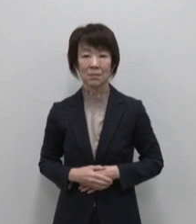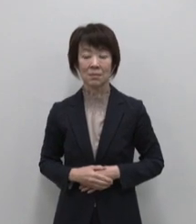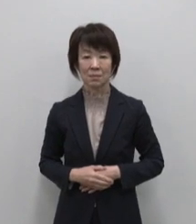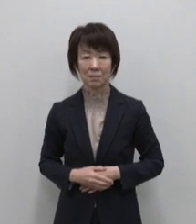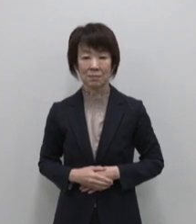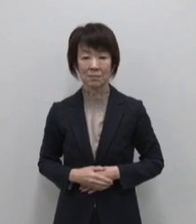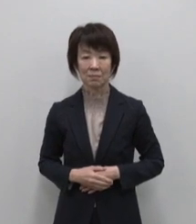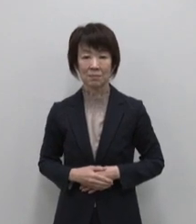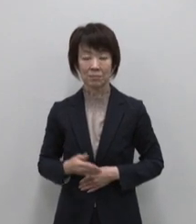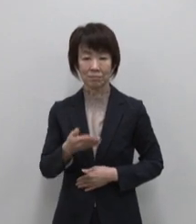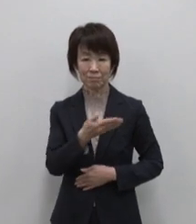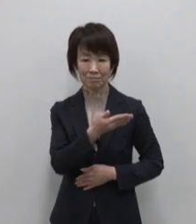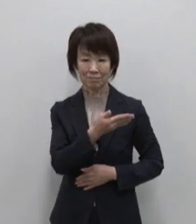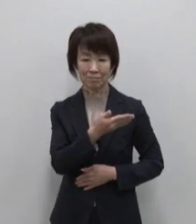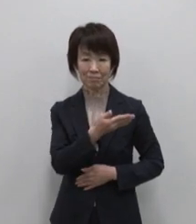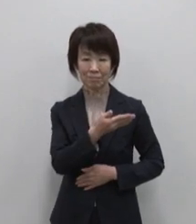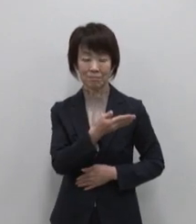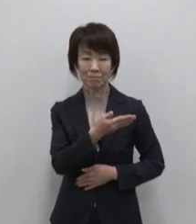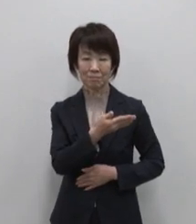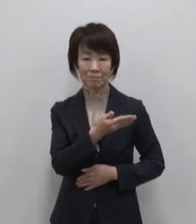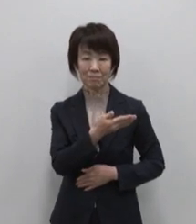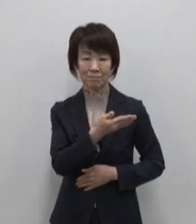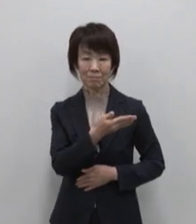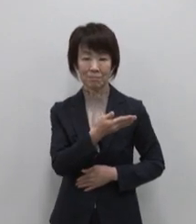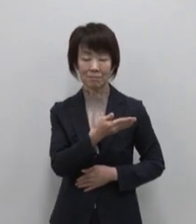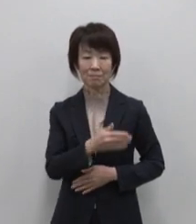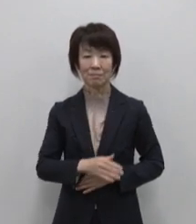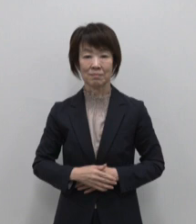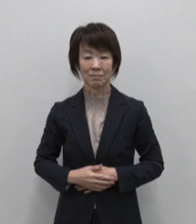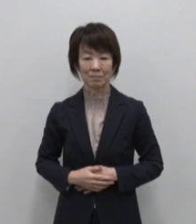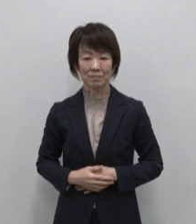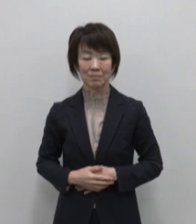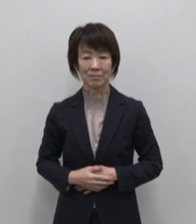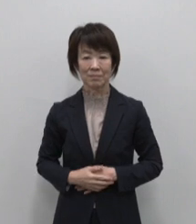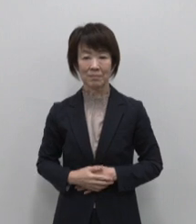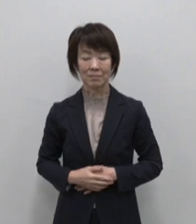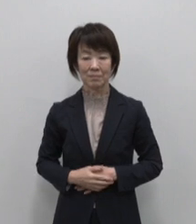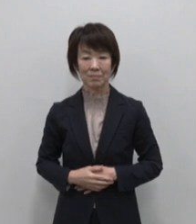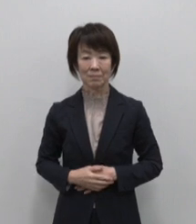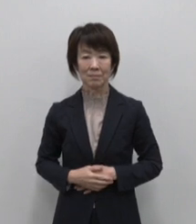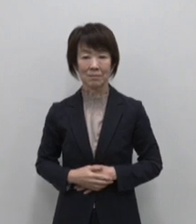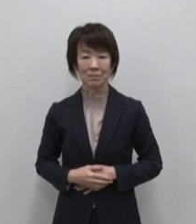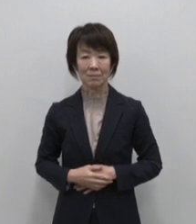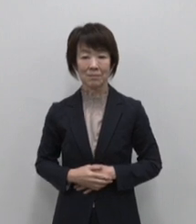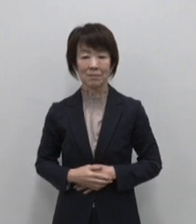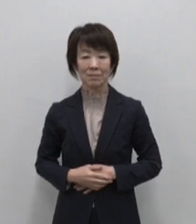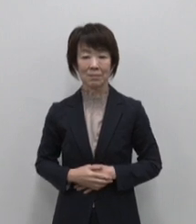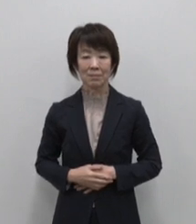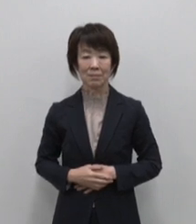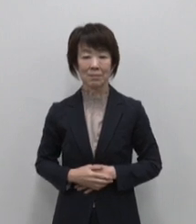厳選！東京宝島 魅惑の11島を紹介